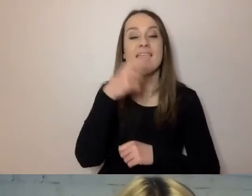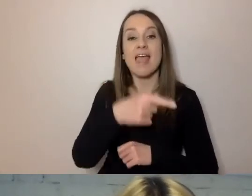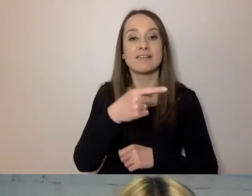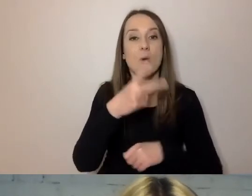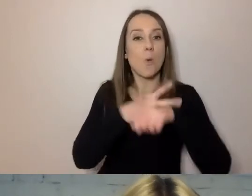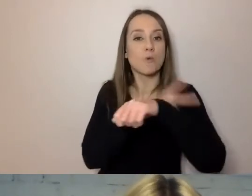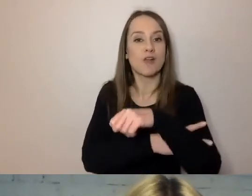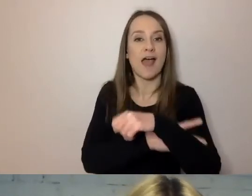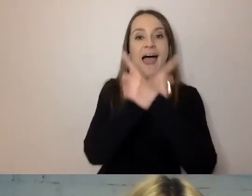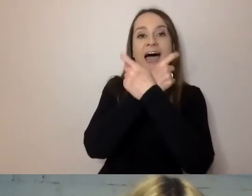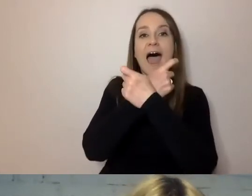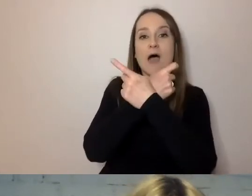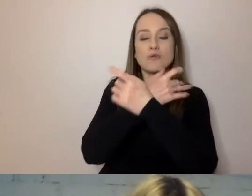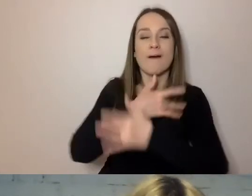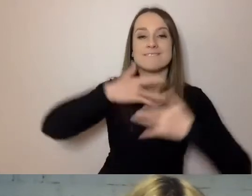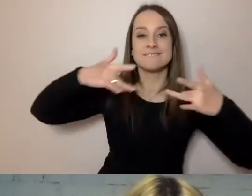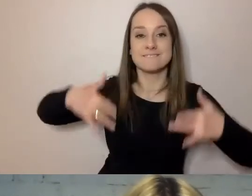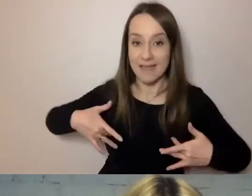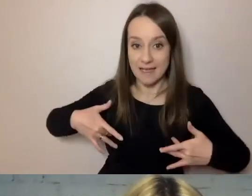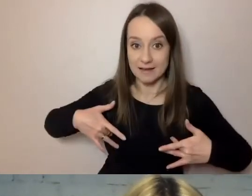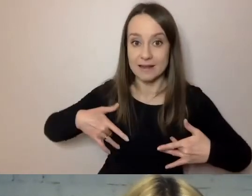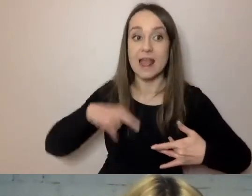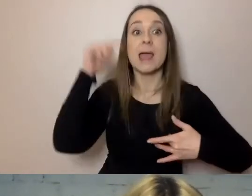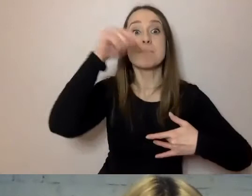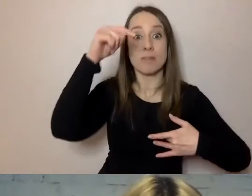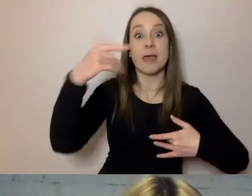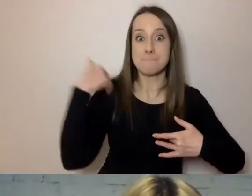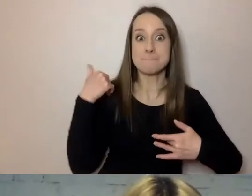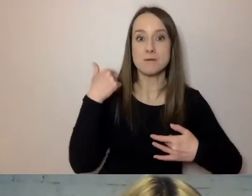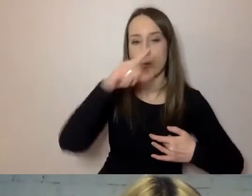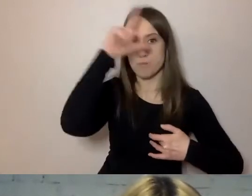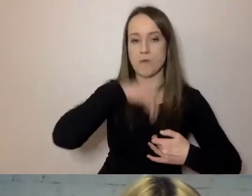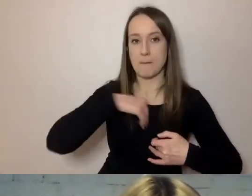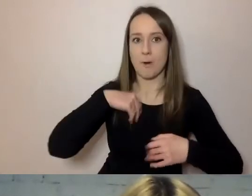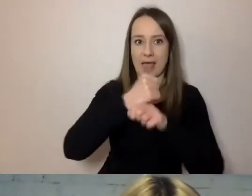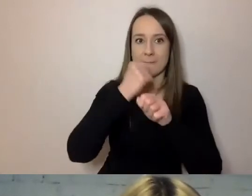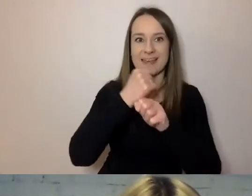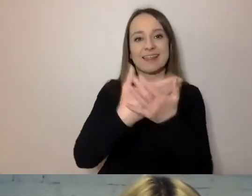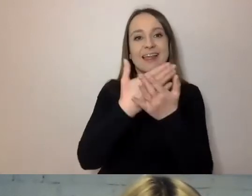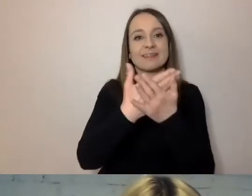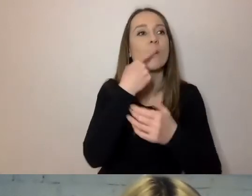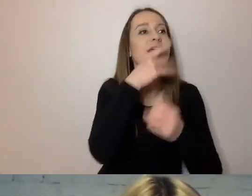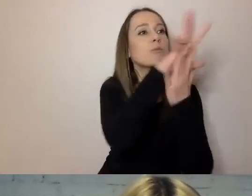Tam pracowali Polacy i sobie ten język przejęli. Przez to mamy konstrukcje, których być nie powinno.